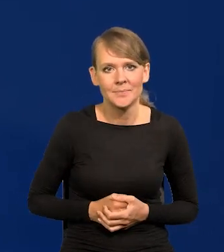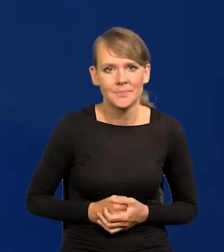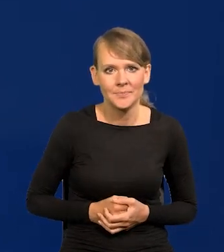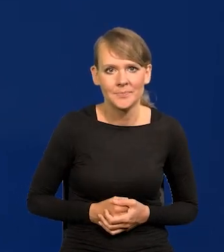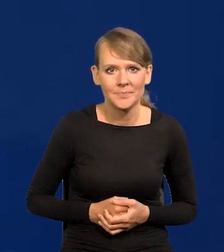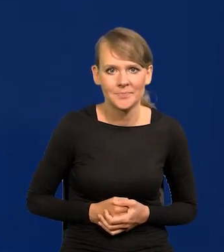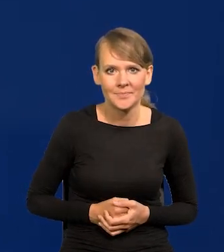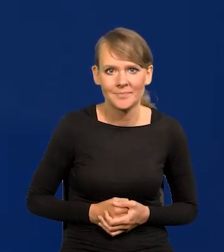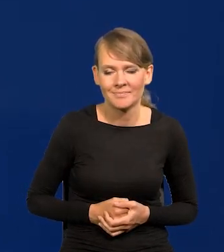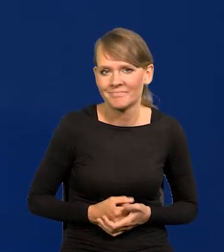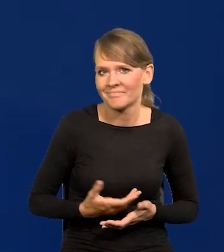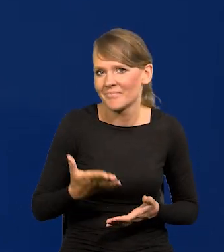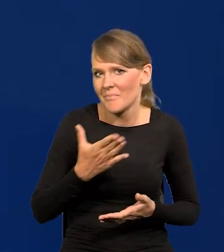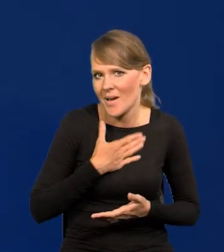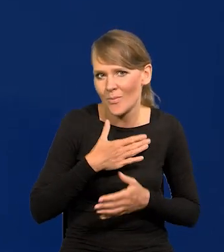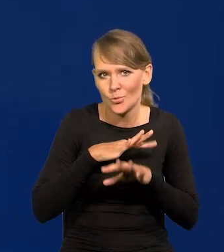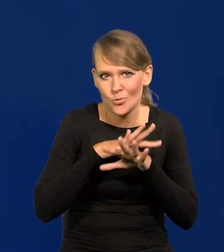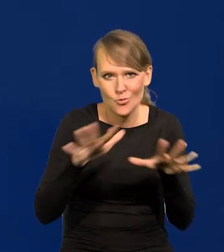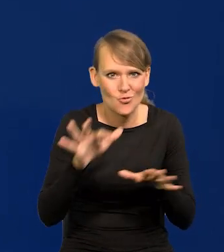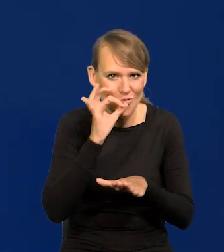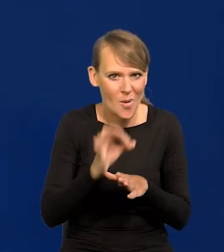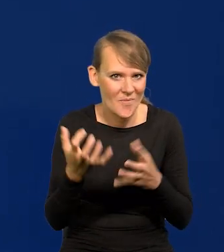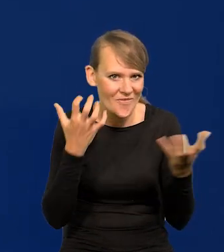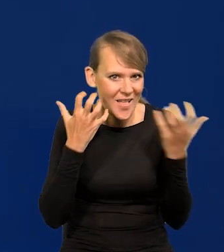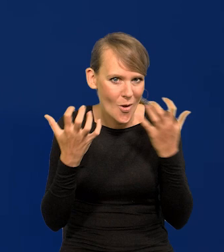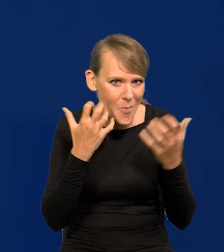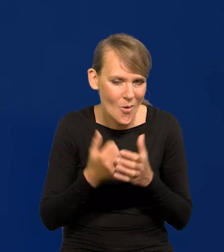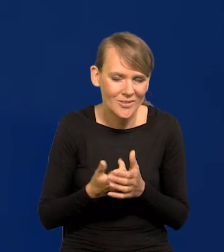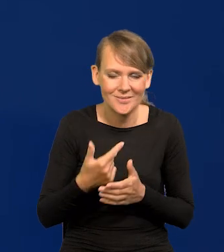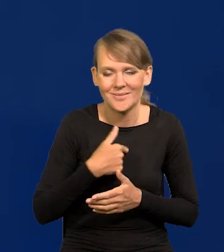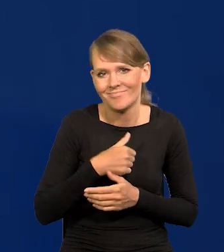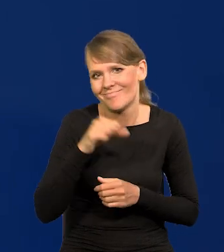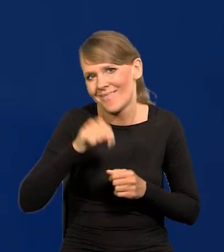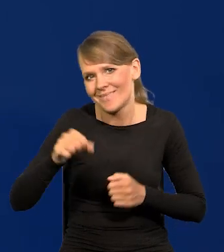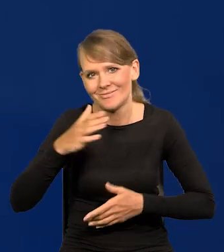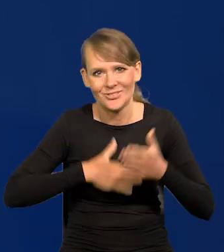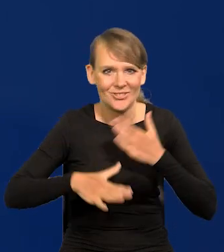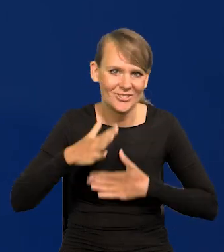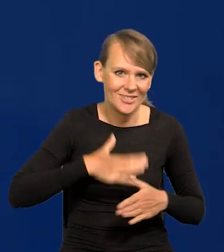Mam dla Państwa same dobre wiadomości dzisiaj. Strasznie mnie to cieszy. To jest niewłaściwie po polsku.